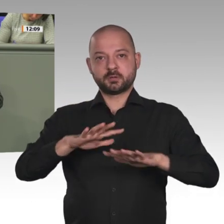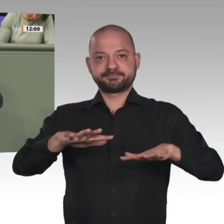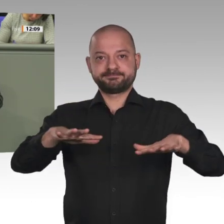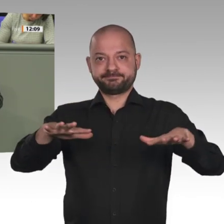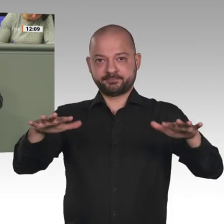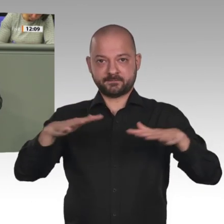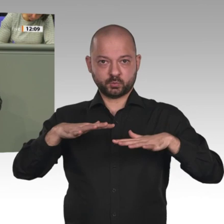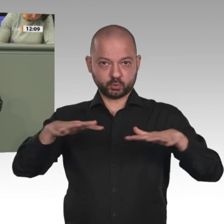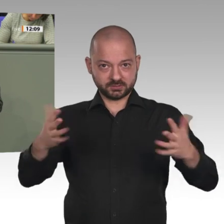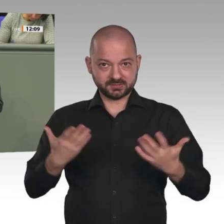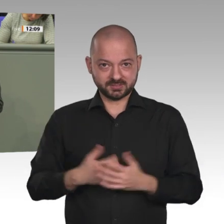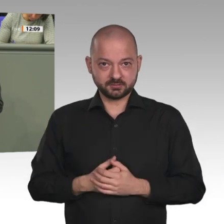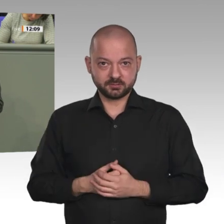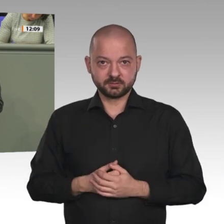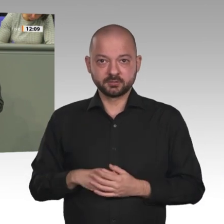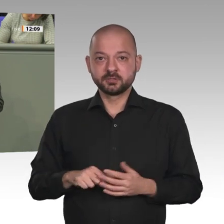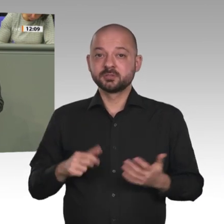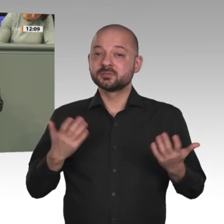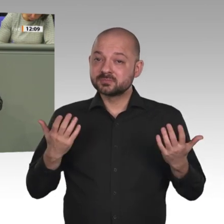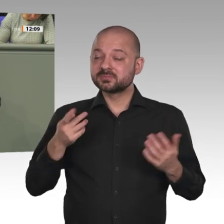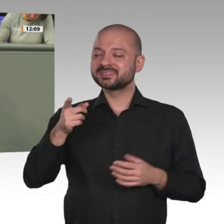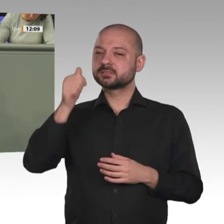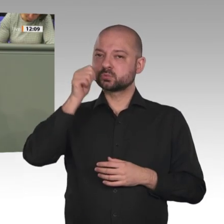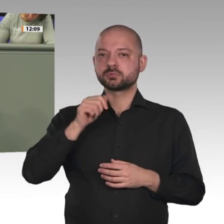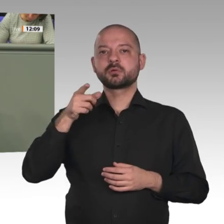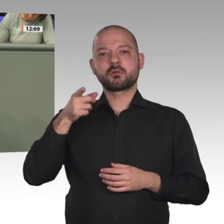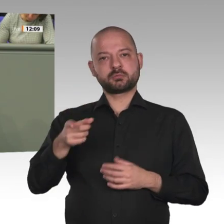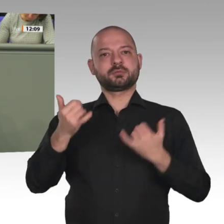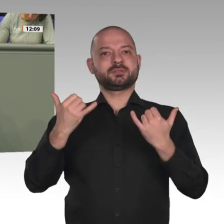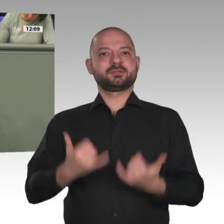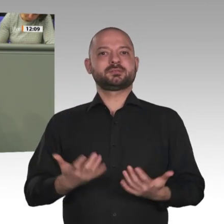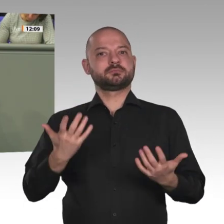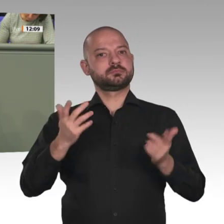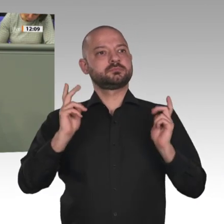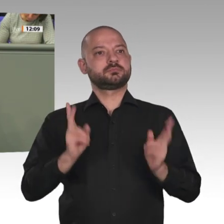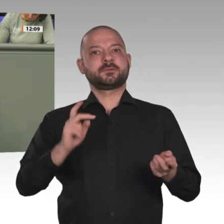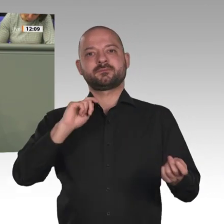gewählt werden. Die Gesellschaftswende ist zudem bemerkenswert weiblich.